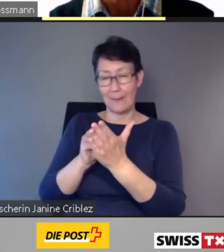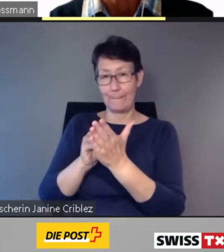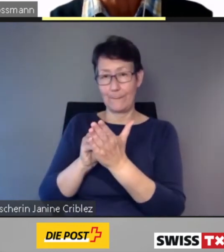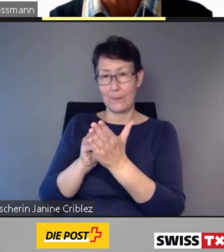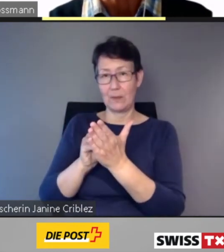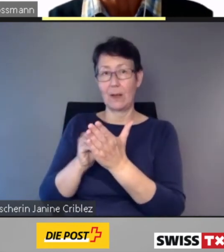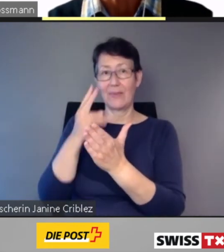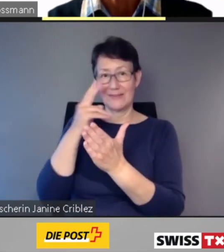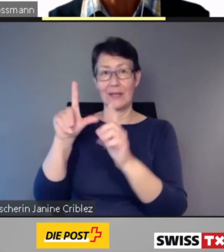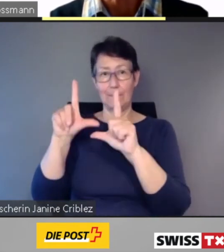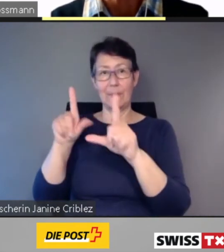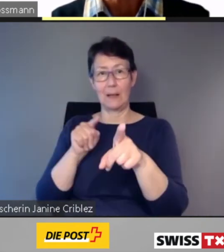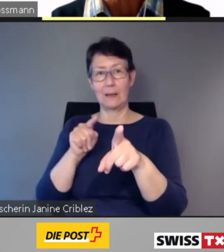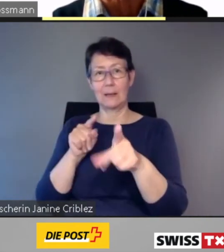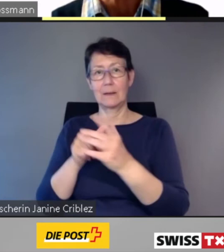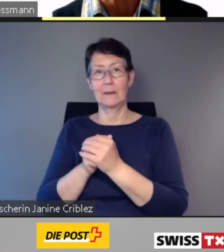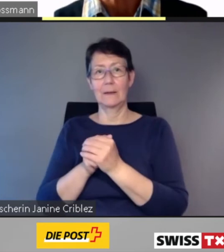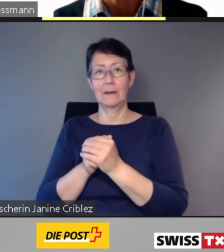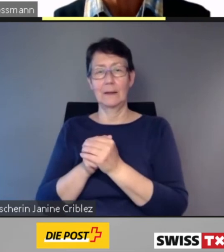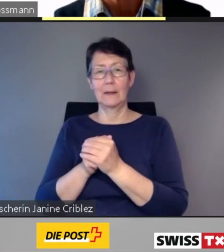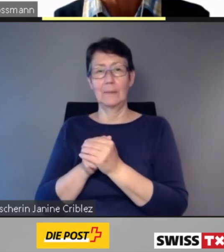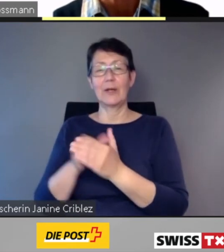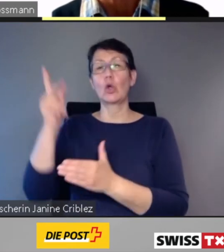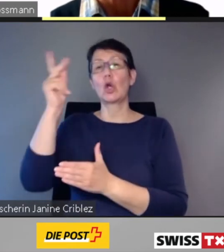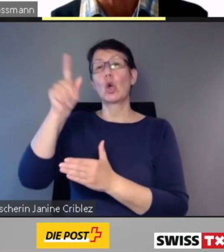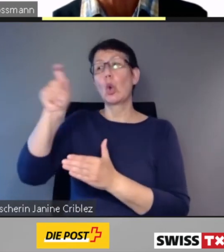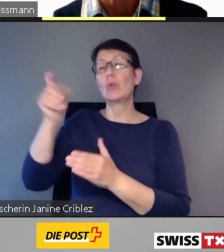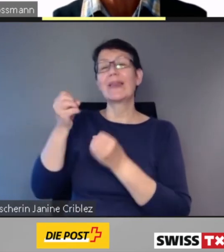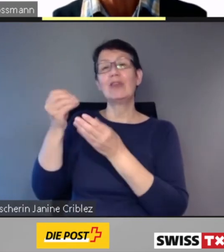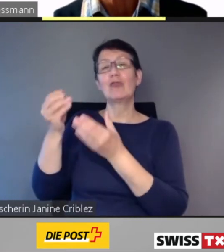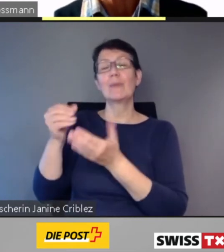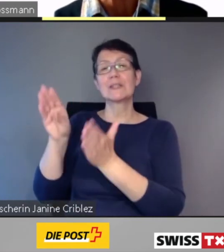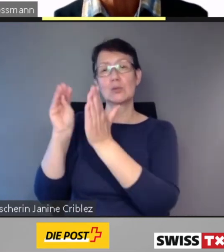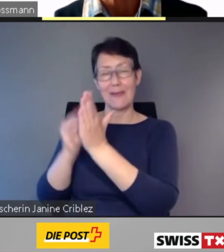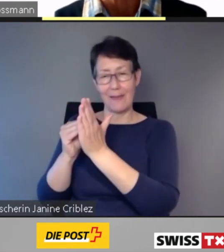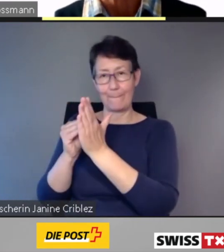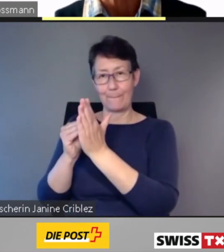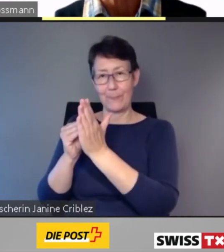ist die Kundeninformations-App,